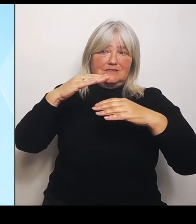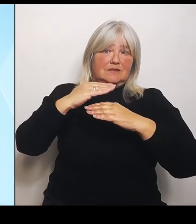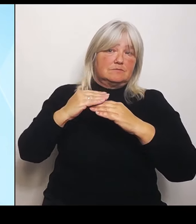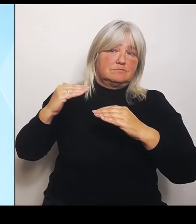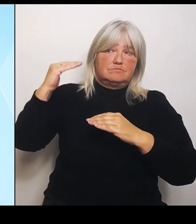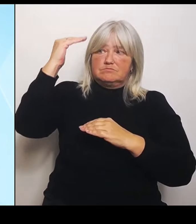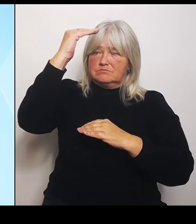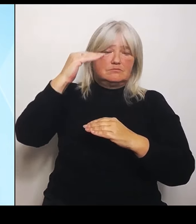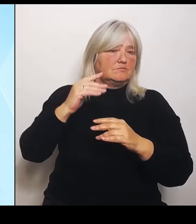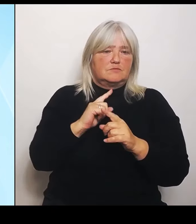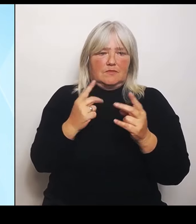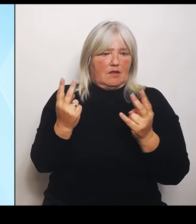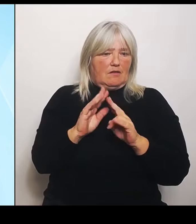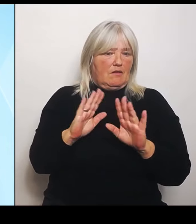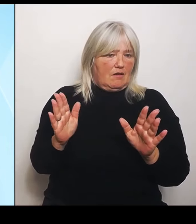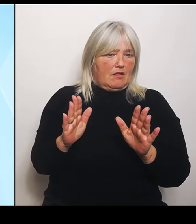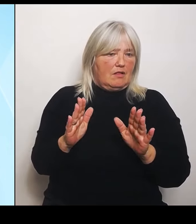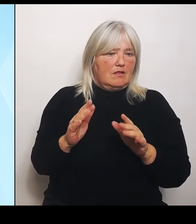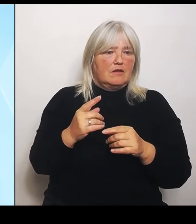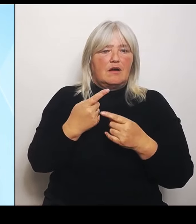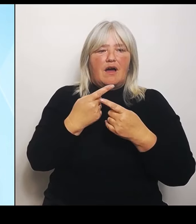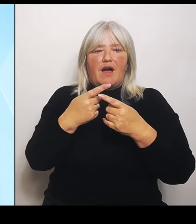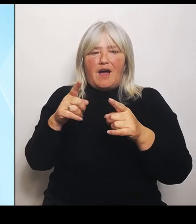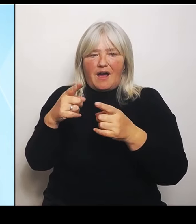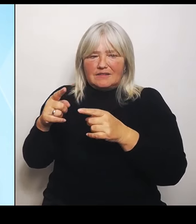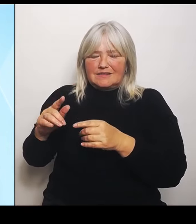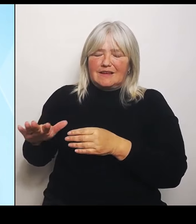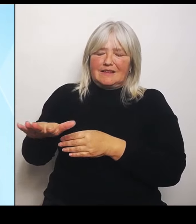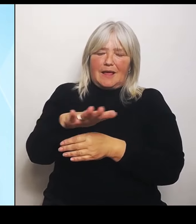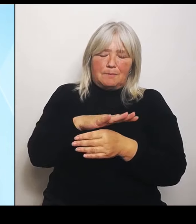Hochwasser betroffen waren und wo Schäden eingetreten sind, dort wird